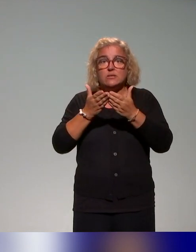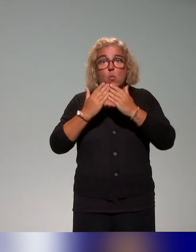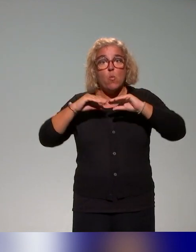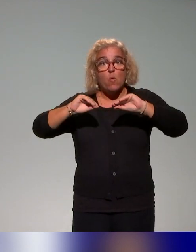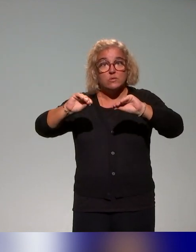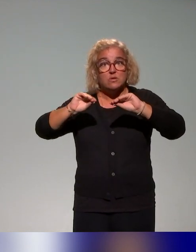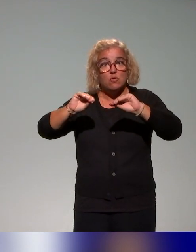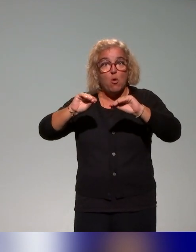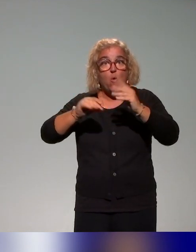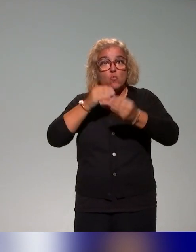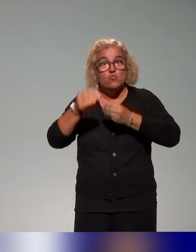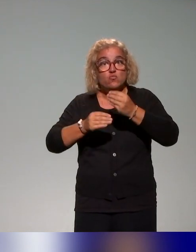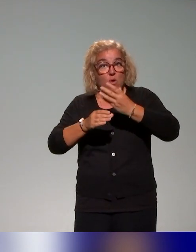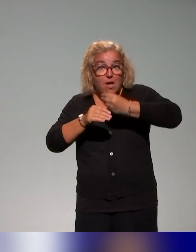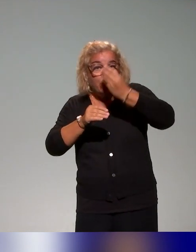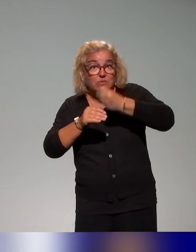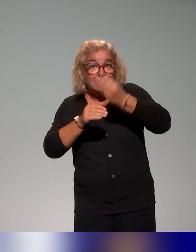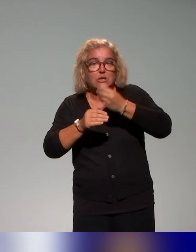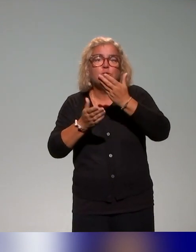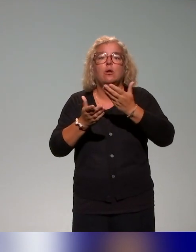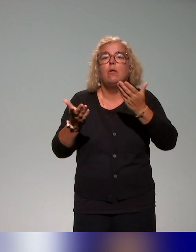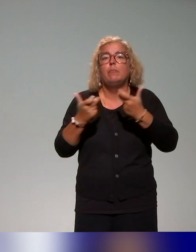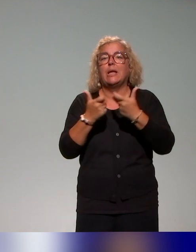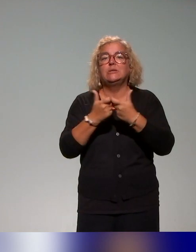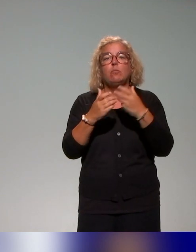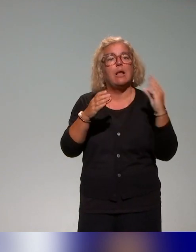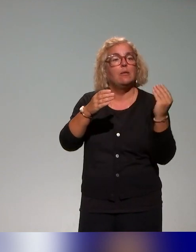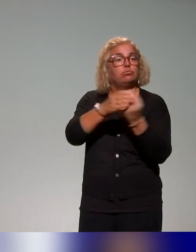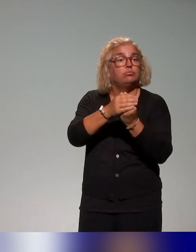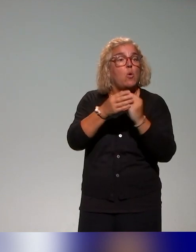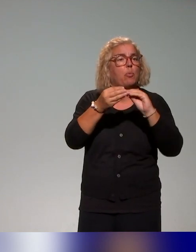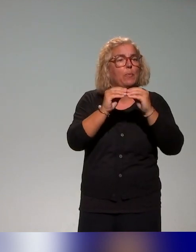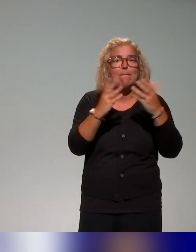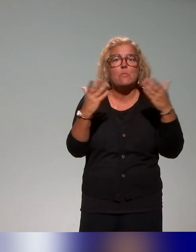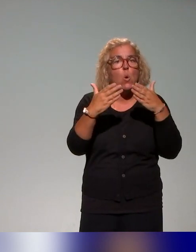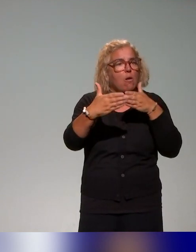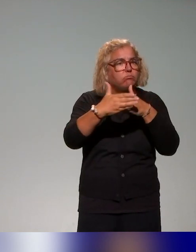Donc là, dans le cadre de l'inclusion, on va essayer de voir quelles sont les problématiques qui émergent et qui sont en lien avec justement